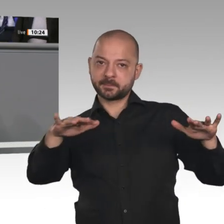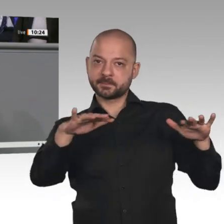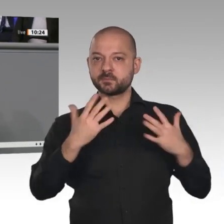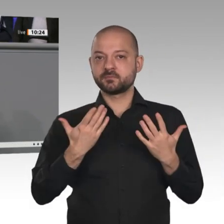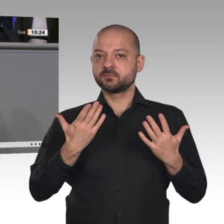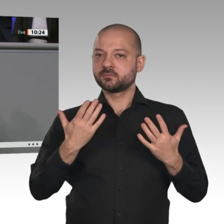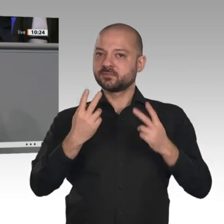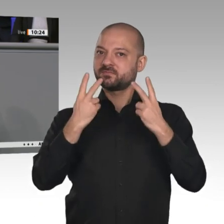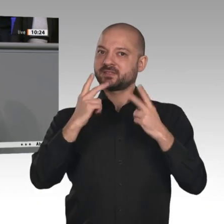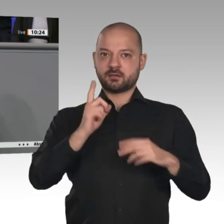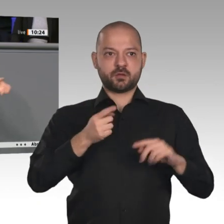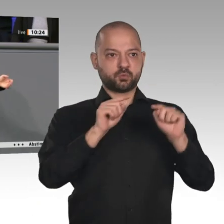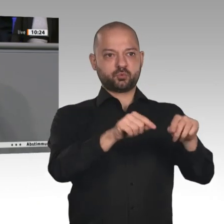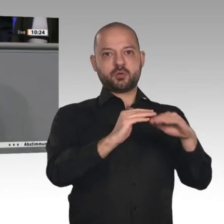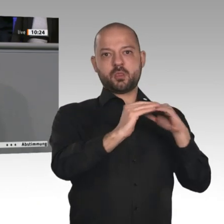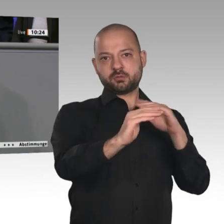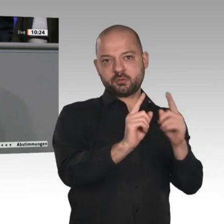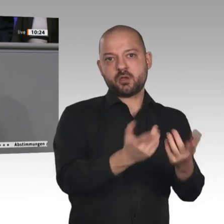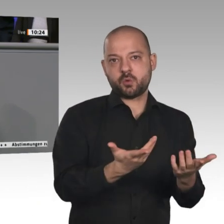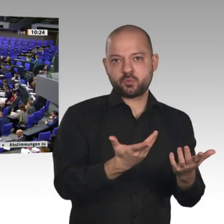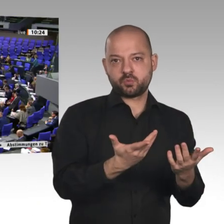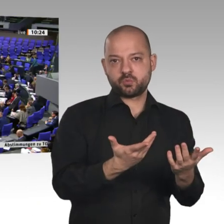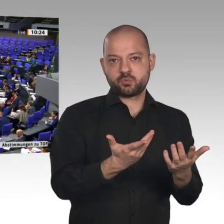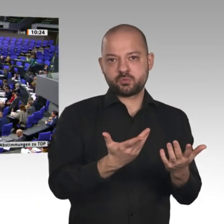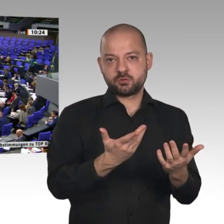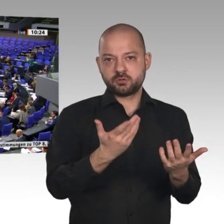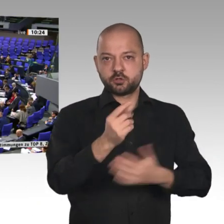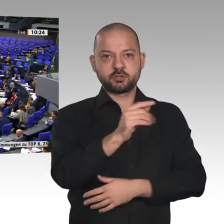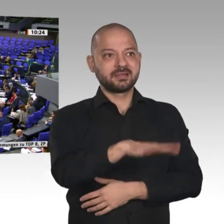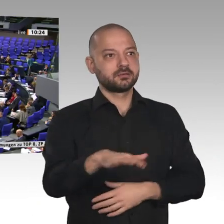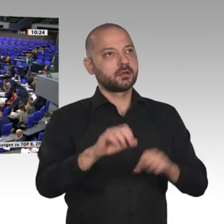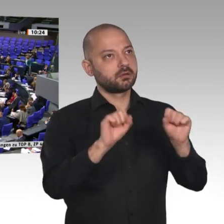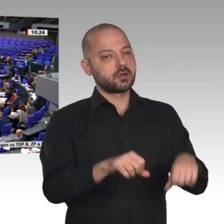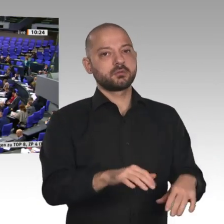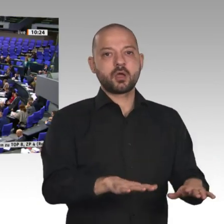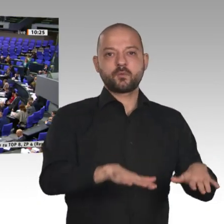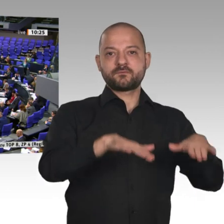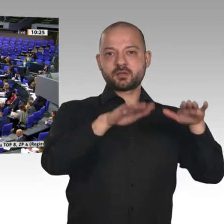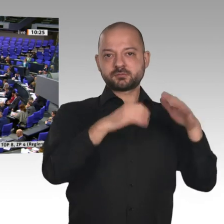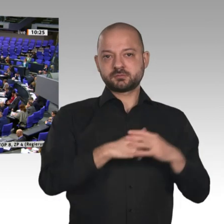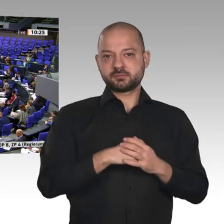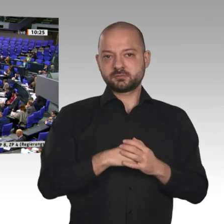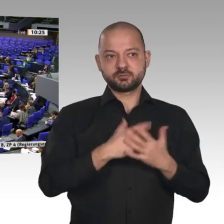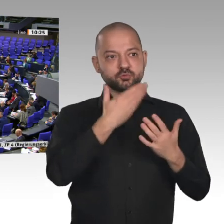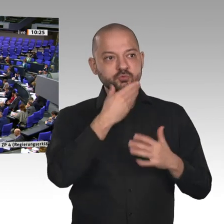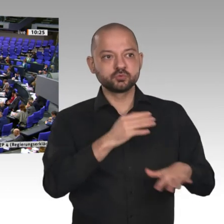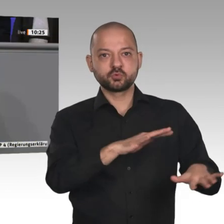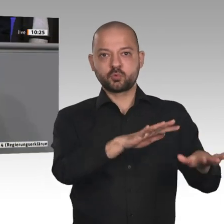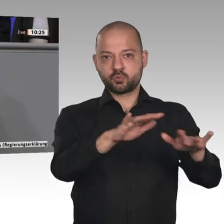und leben, wo es schön ist, nämlich im ländlichen Raum, wo es sicher ist und wo Kinder gesund aufwachsen können. Das ist nachhaltige Wirtschaftspolitik, die die